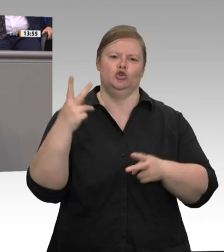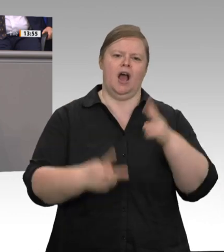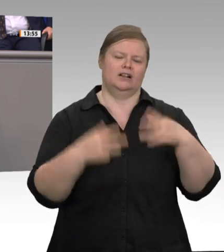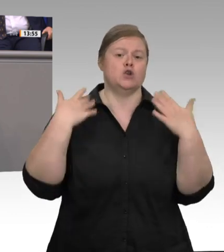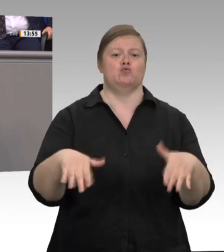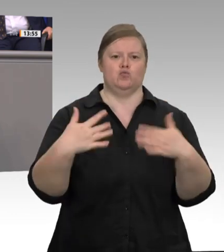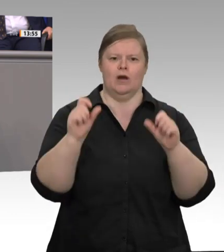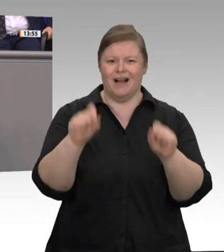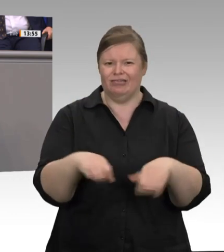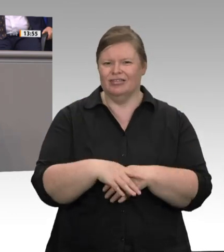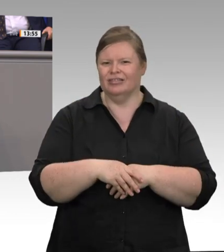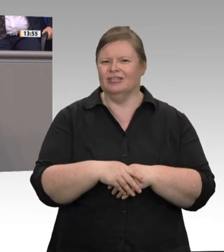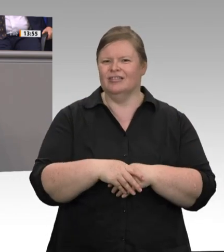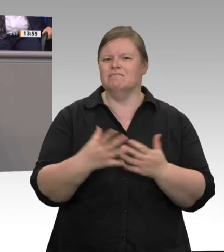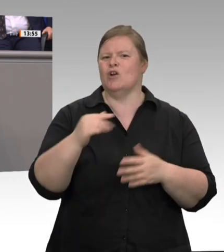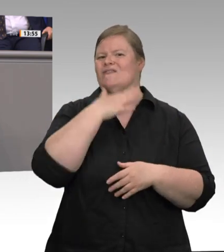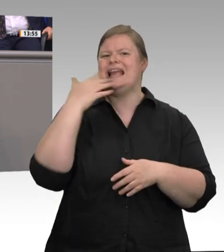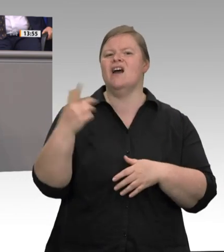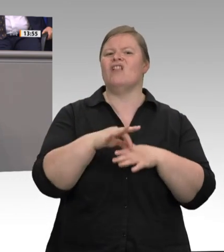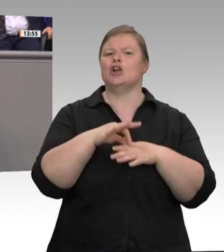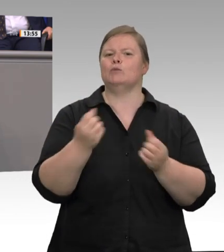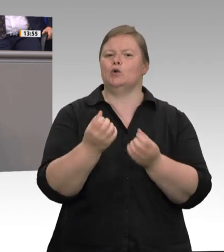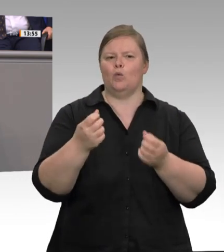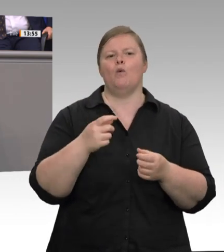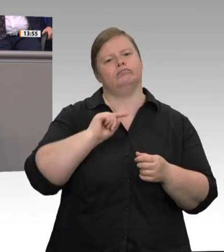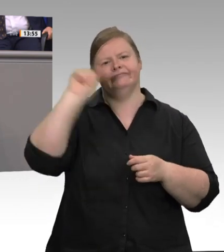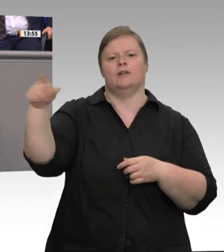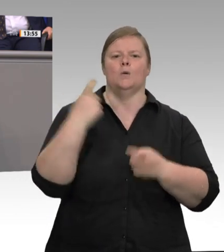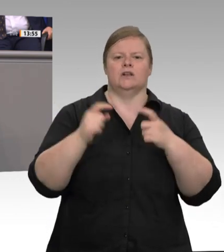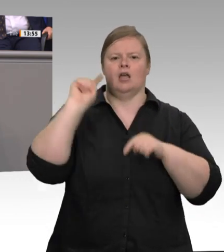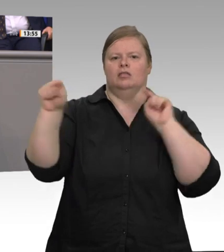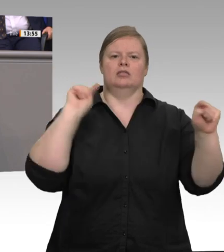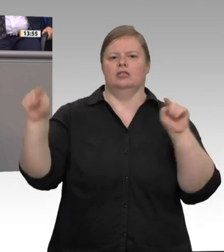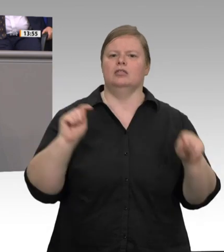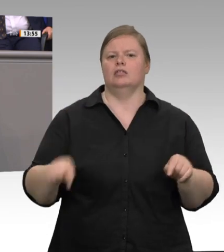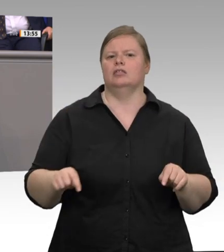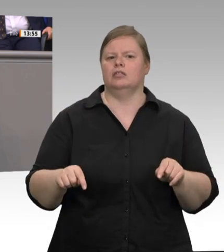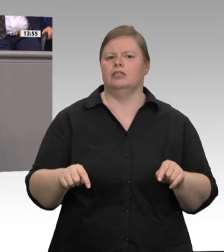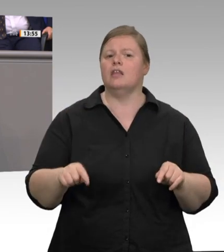von Arbeitsminister Heil, aber auch meine inhaltsgleichen Vorschläge Unheil über